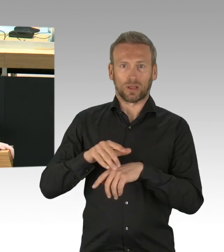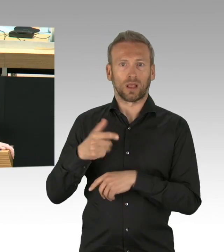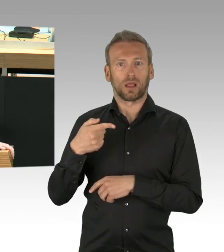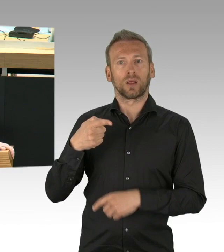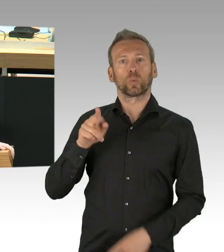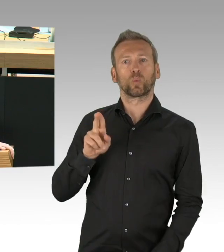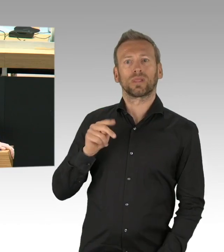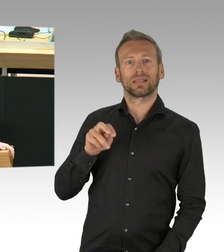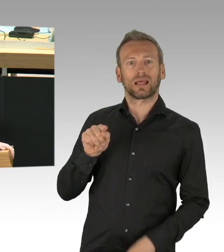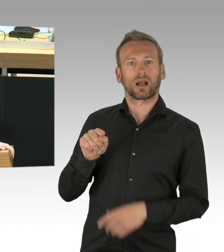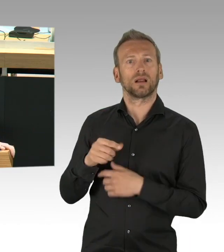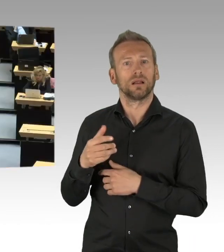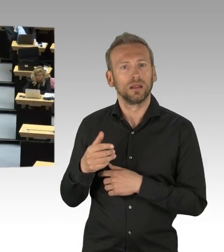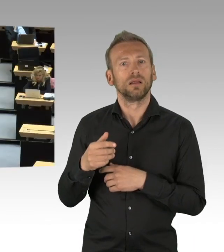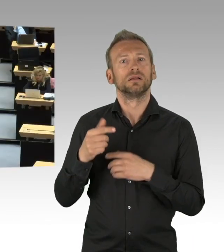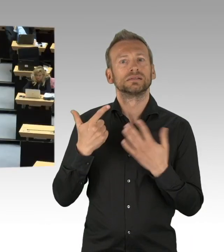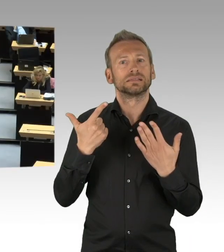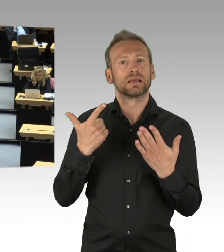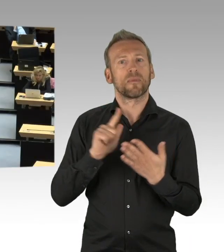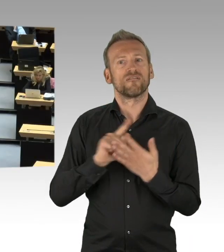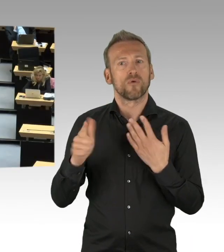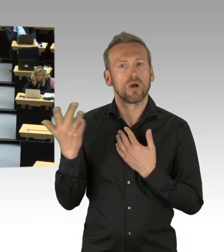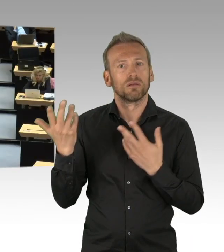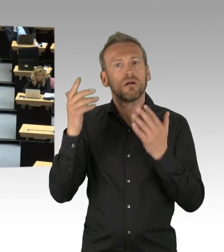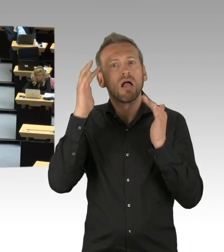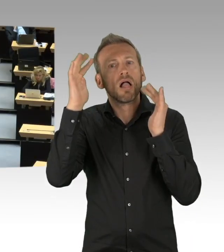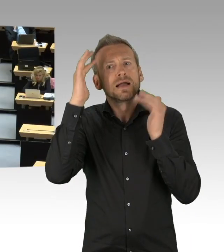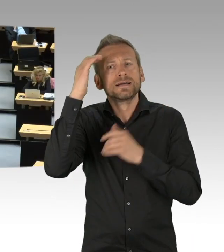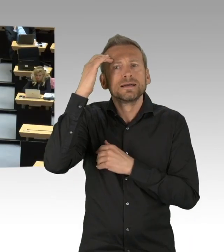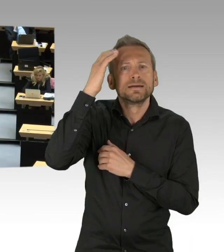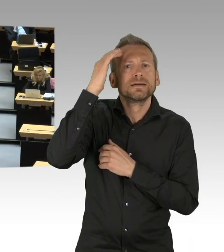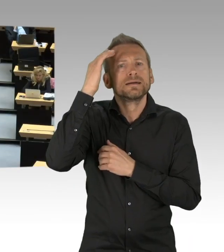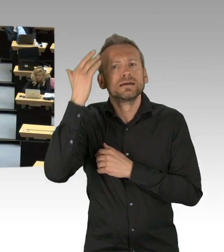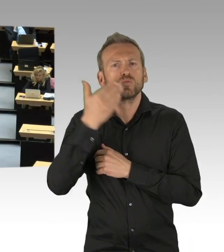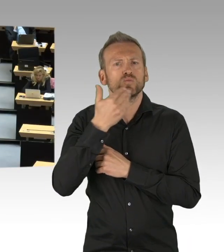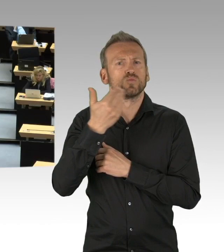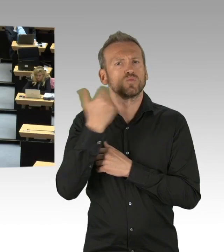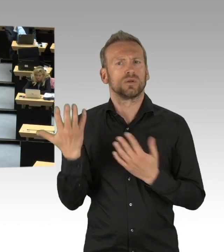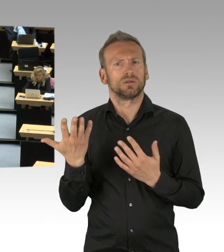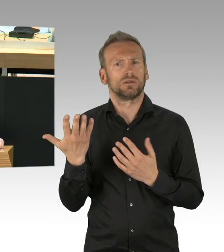(Beifall) (Präsidium) Lassen Sie eine Zwischenfrage des Abgeordneten Mohr zu?